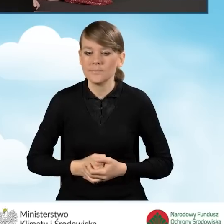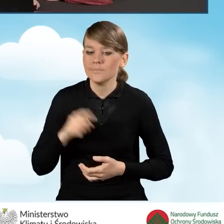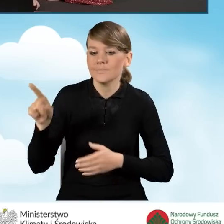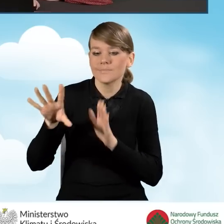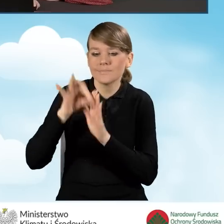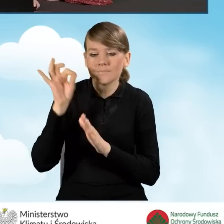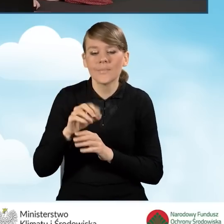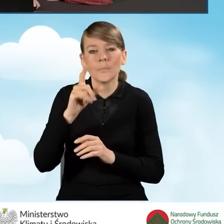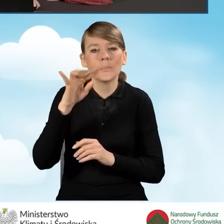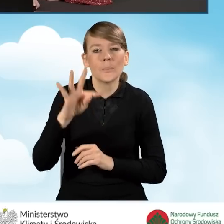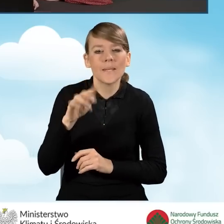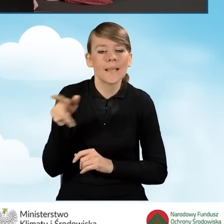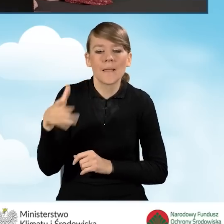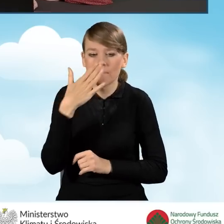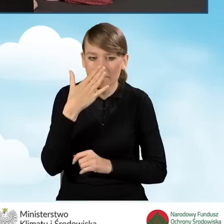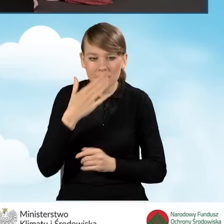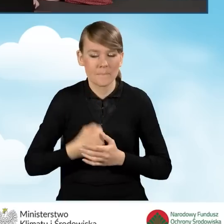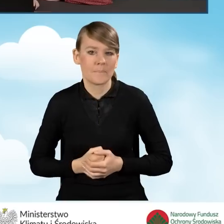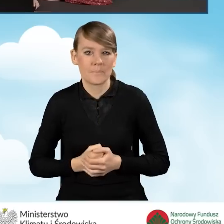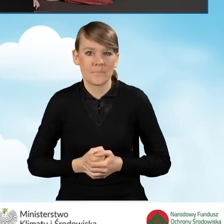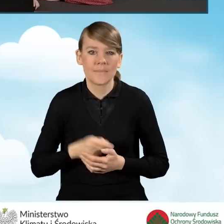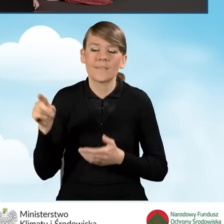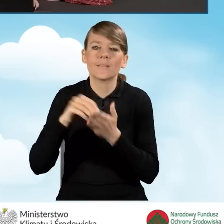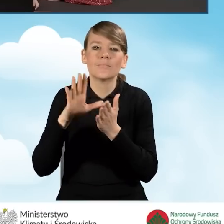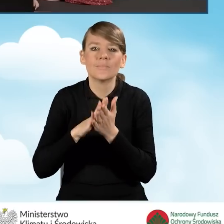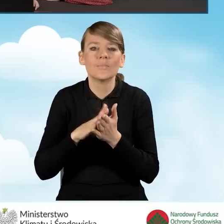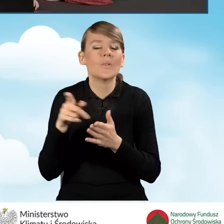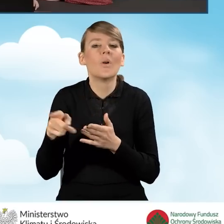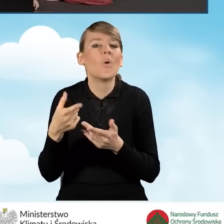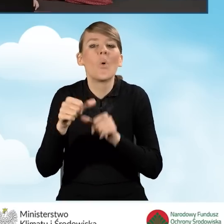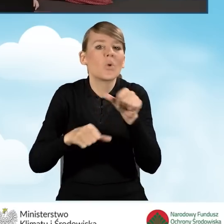Wybieramy rodzaj PIT i wpisujemy za który rok jest to rozliczenie.